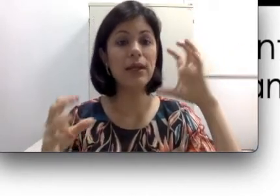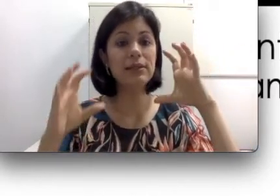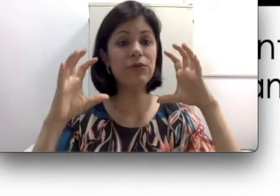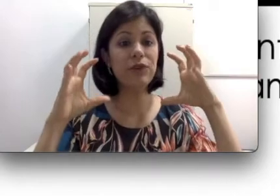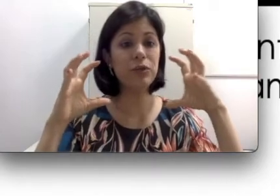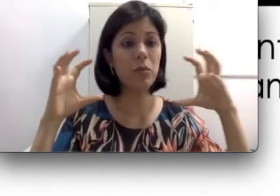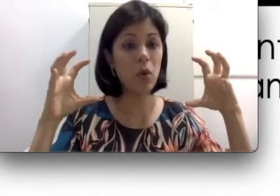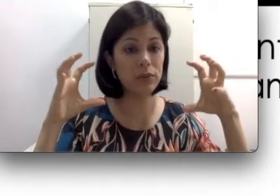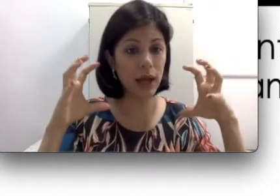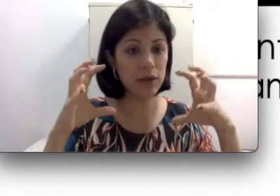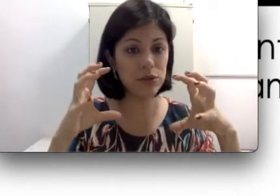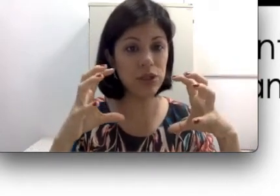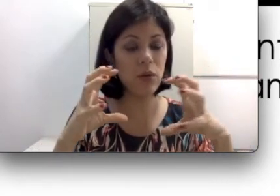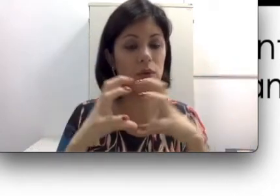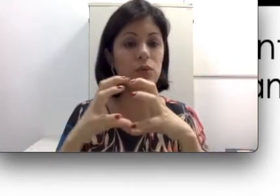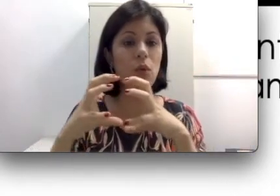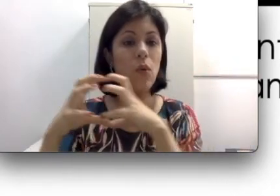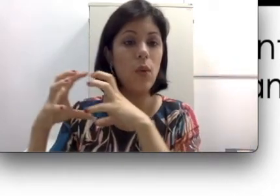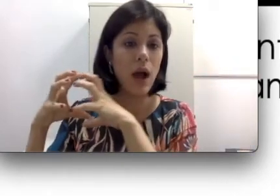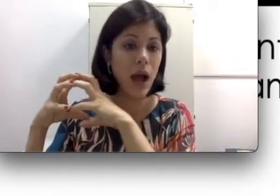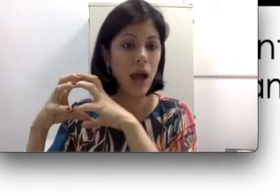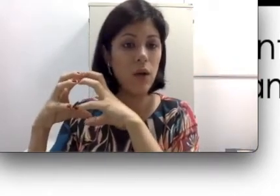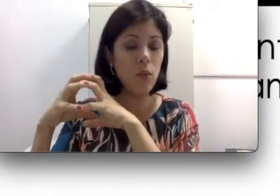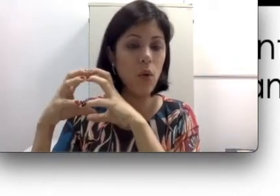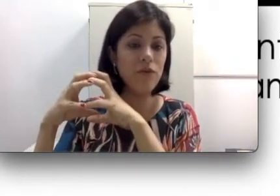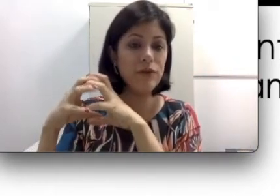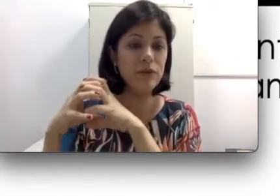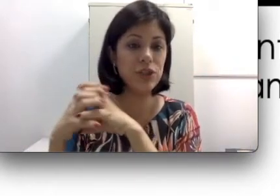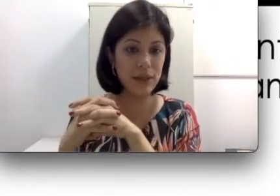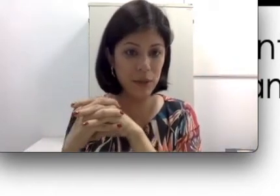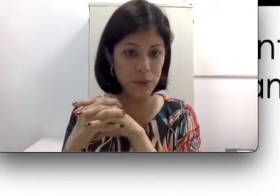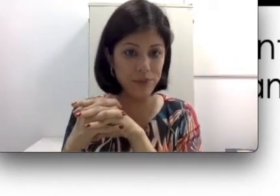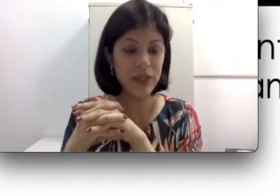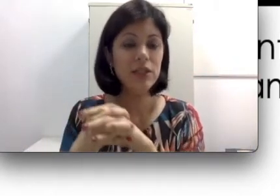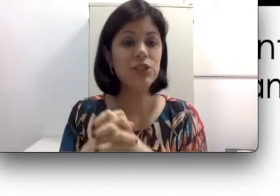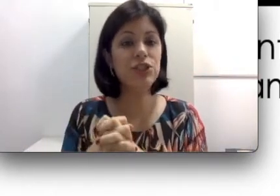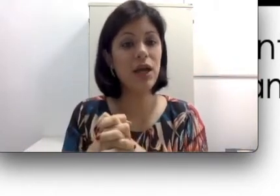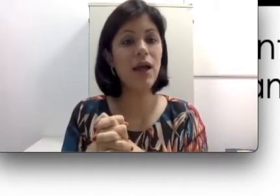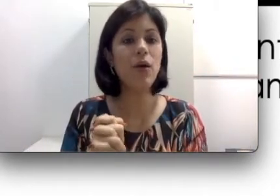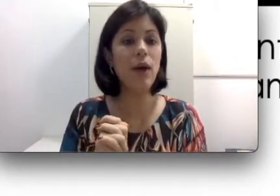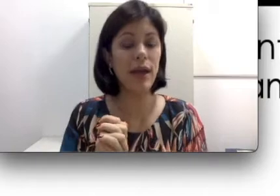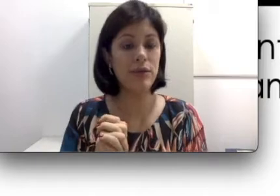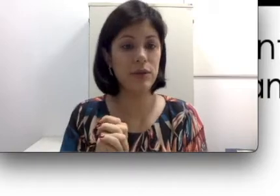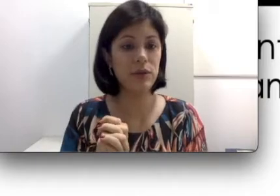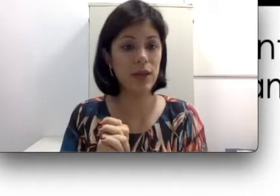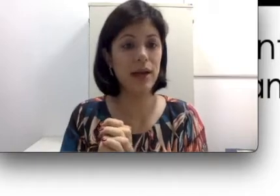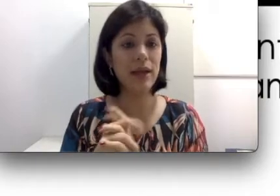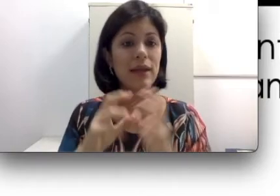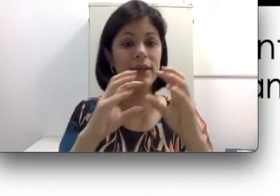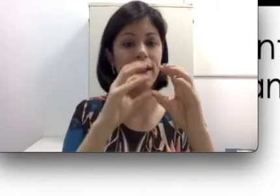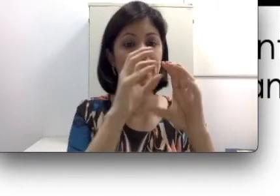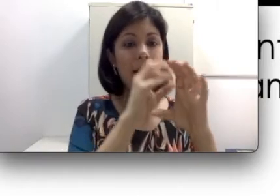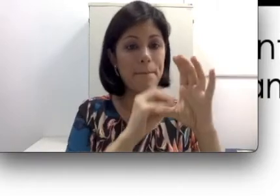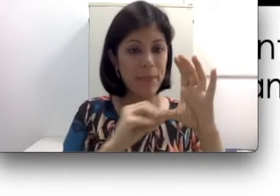são feitos moldados de acordo com o ouvido de cada um. Já o retroauricular tem aquela